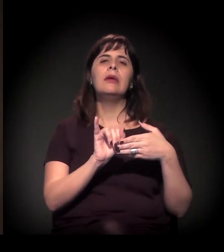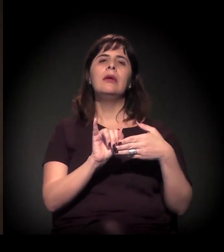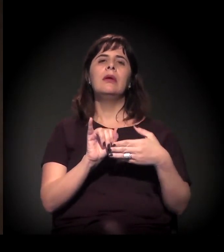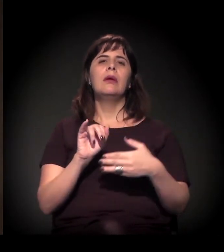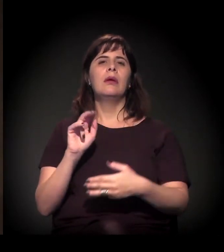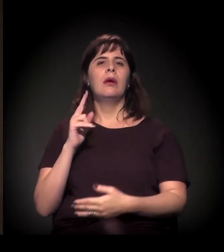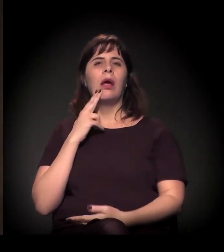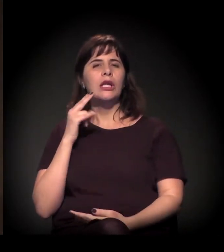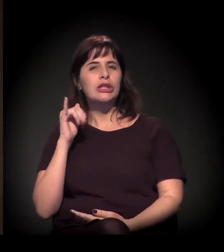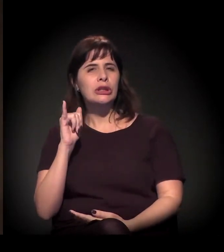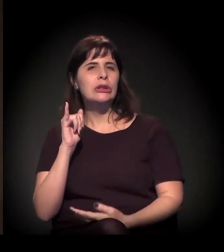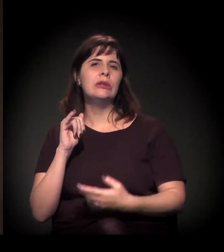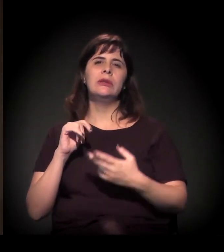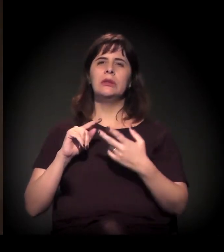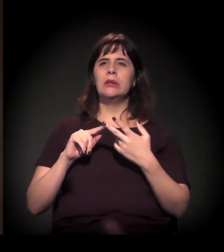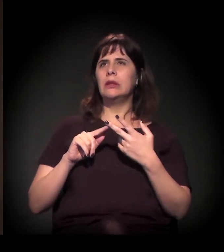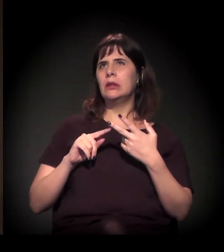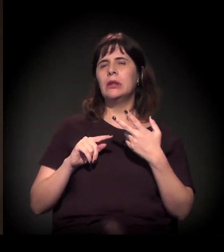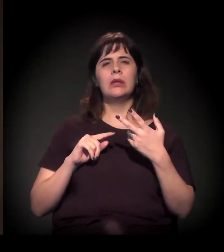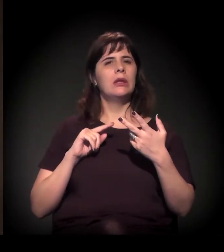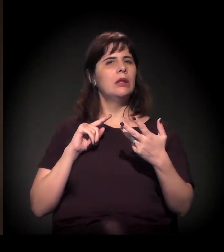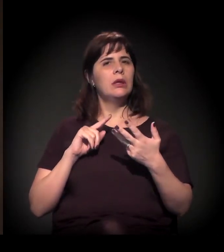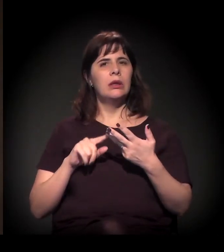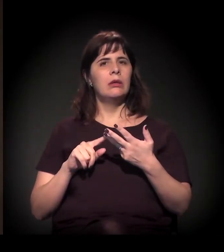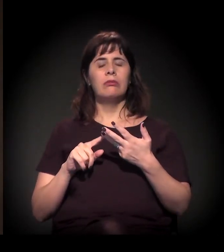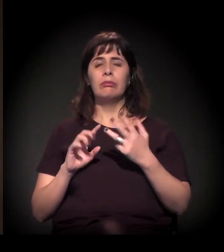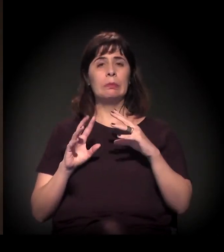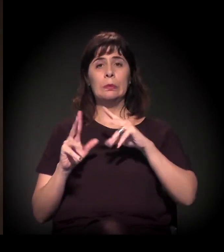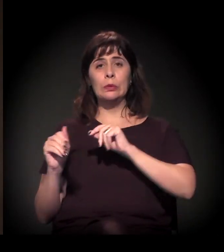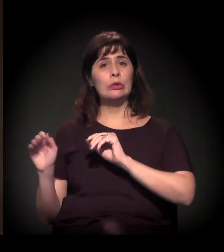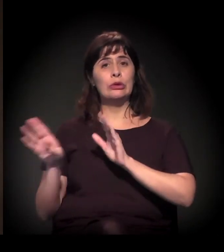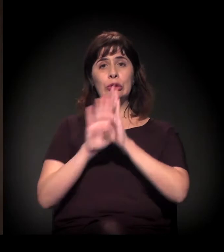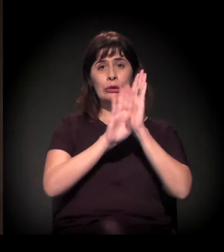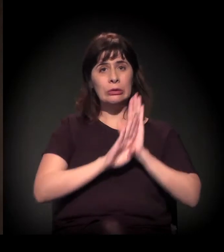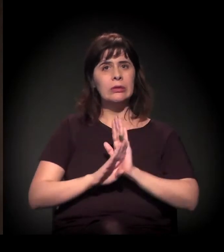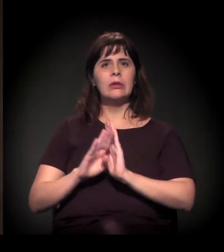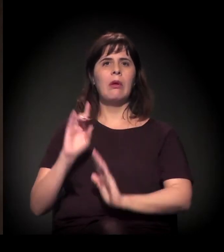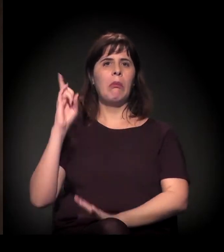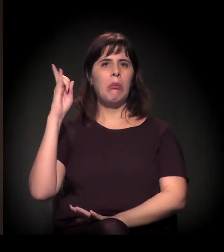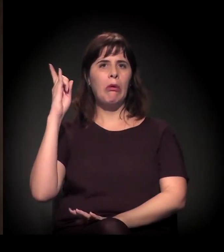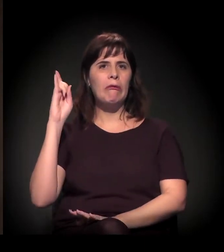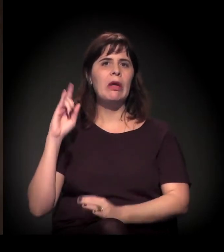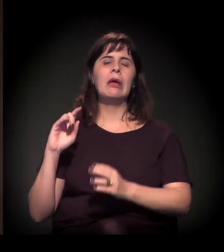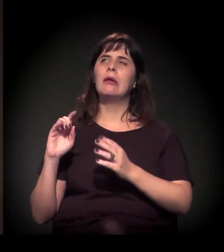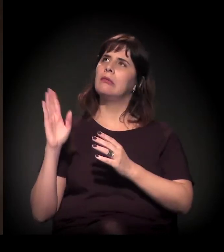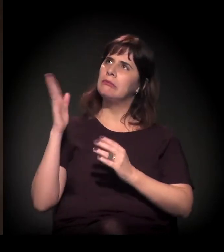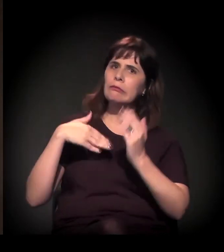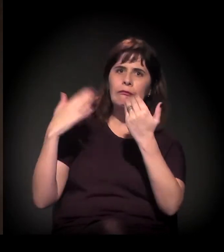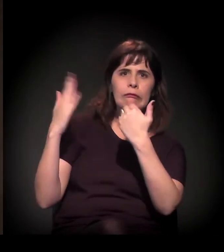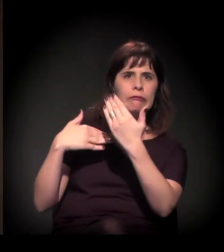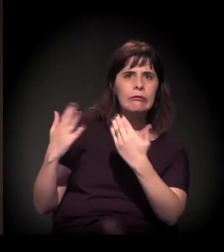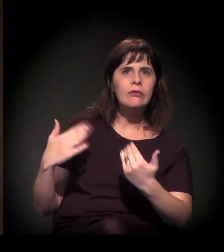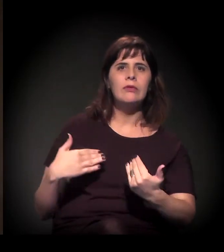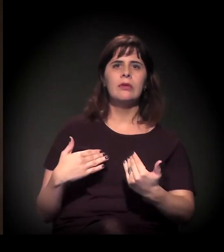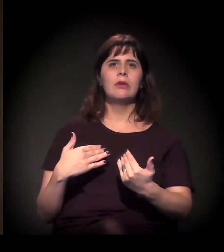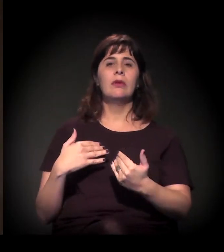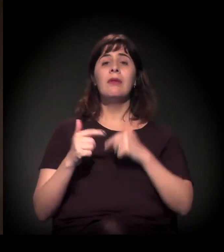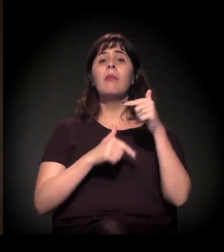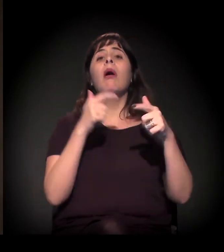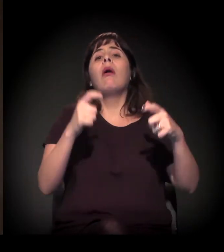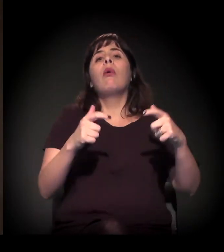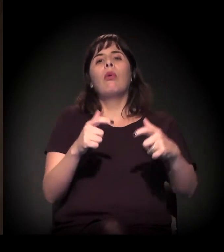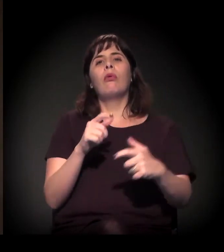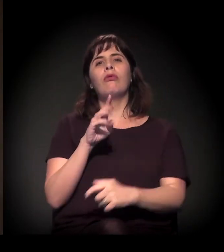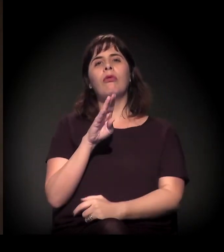do Haiti, os bolivianos que estão trabalhando ali na região do Bom Retiro,